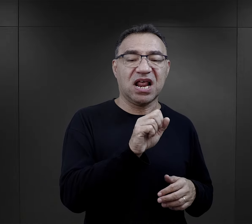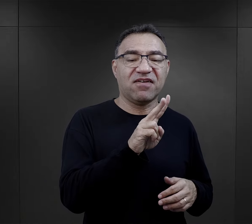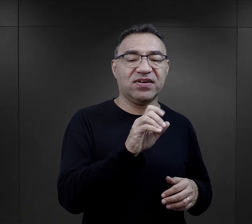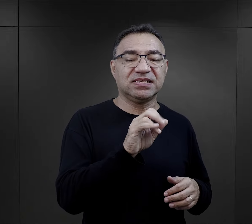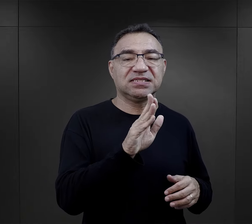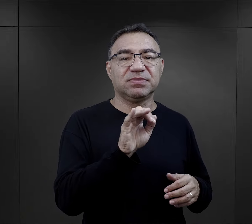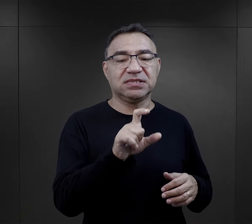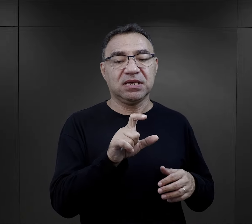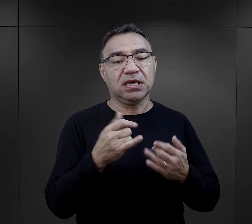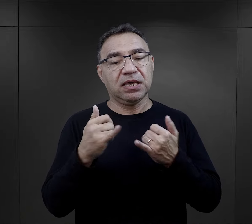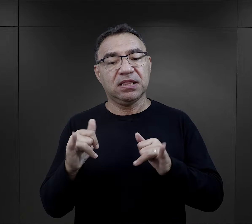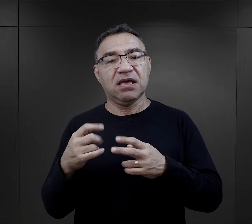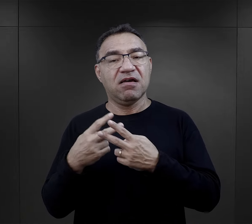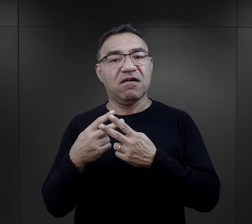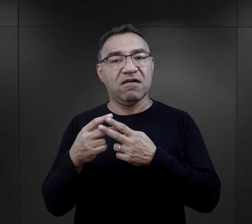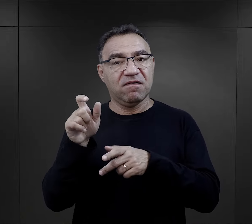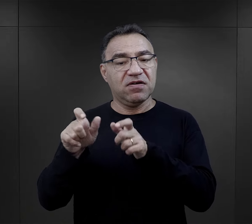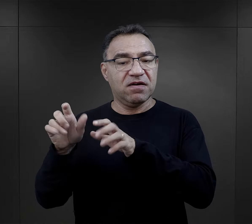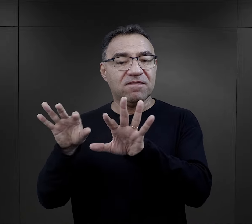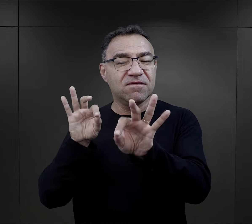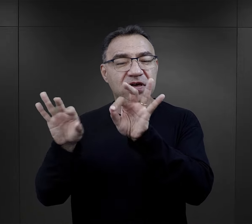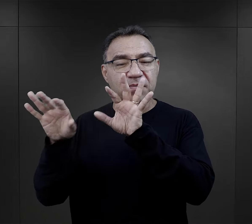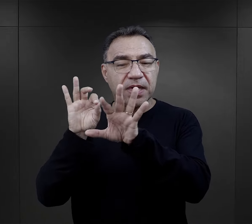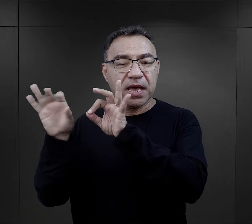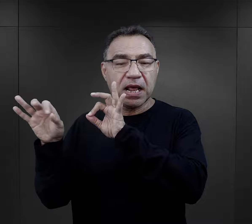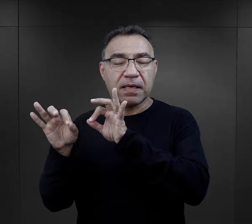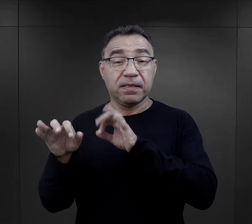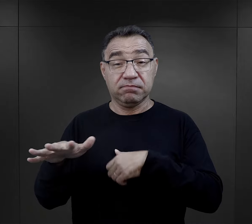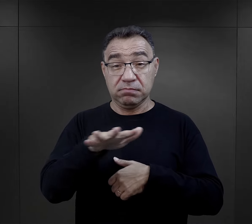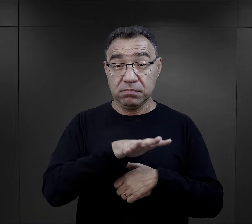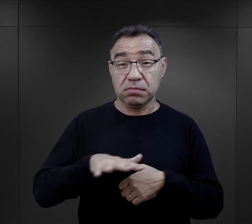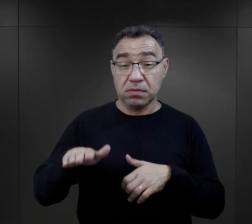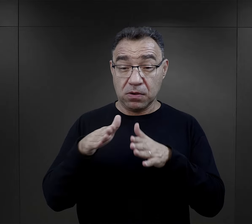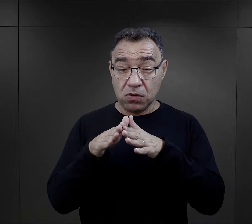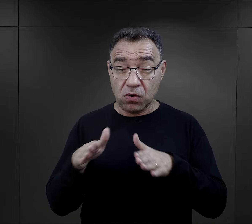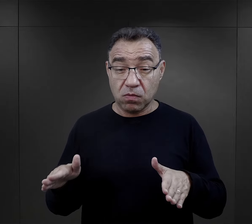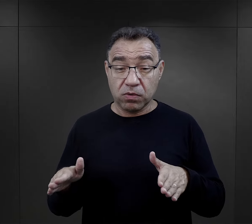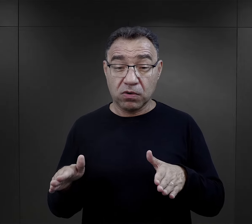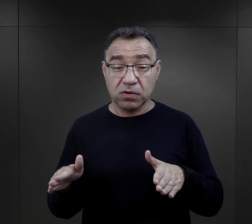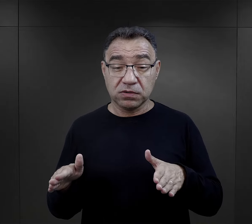no i były też więźniarki funkcyjne wybierane na terenie obozu,